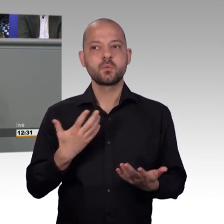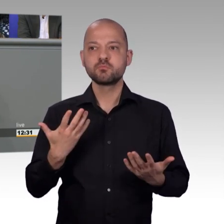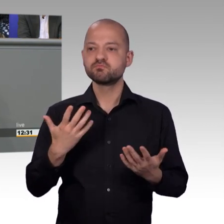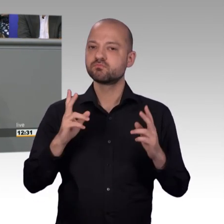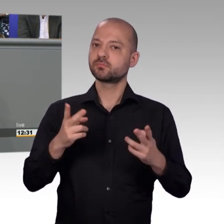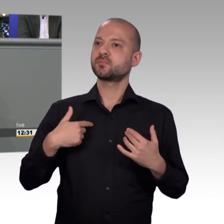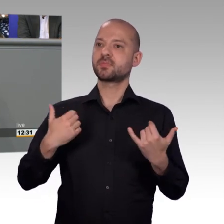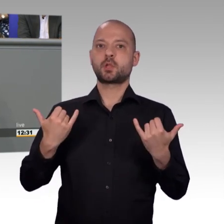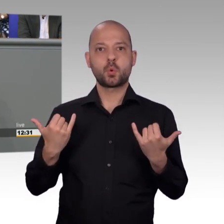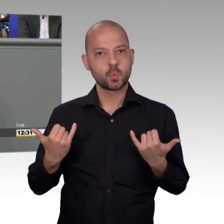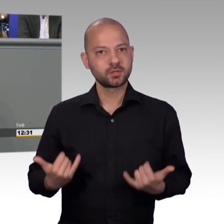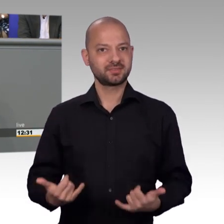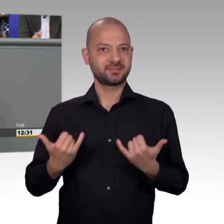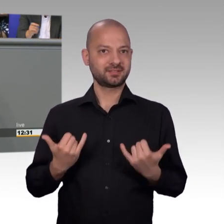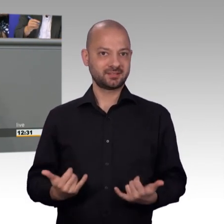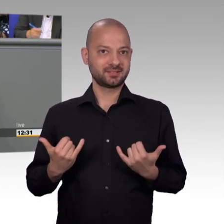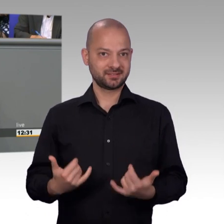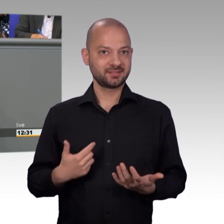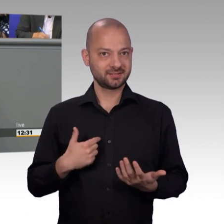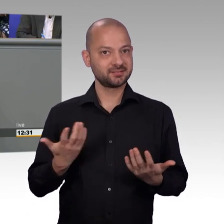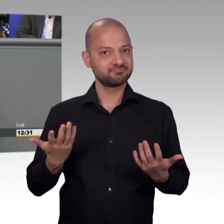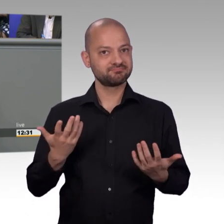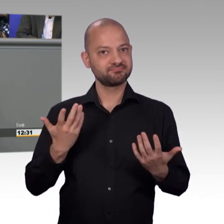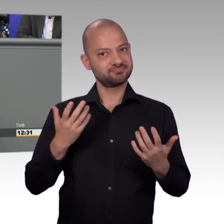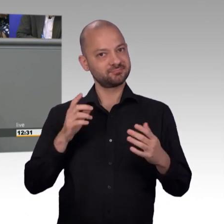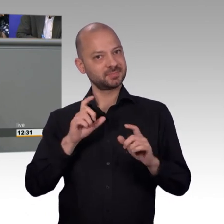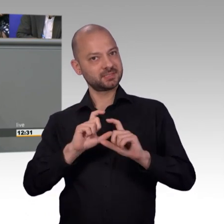4 Jahre auch Mitglied des dortigen Petitionsausschusses war und